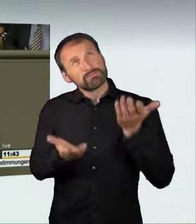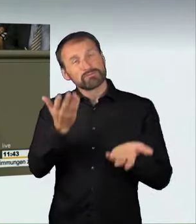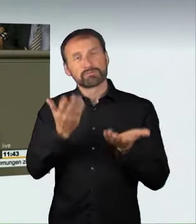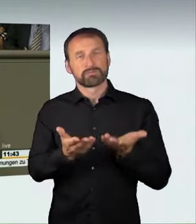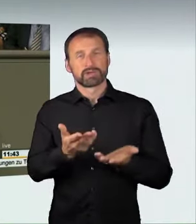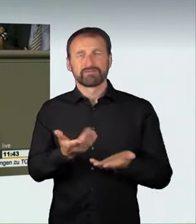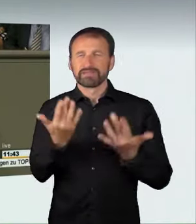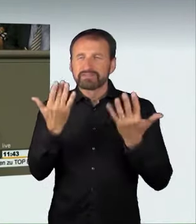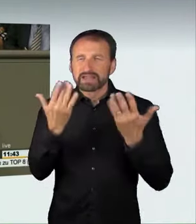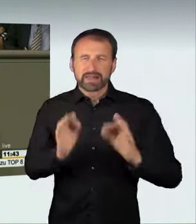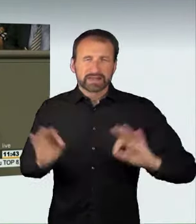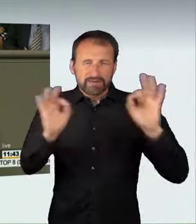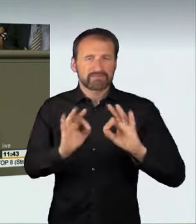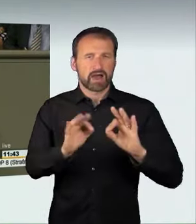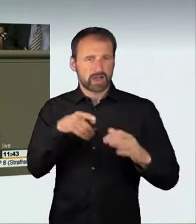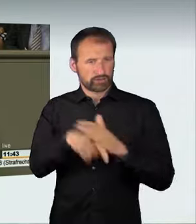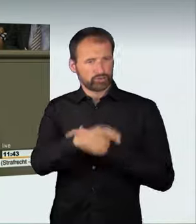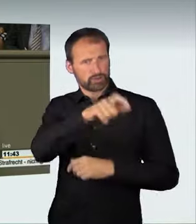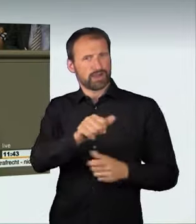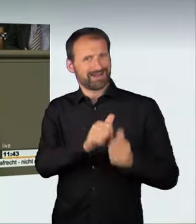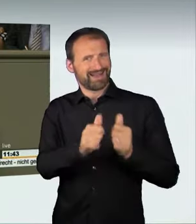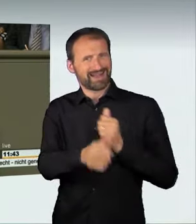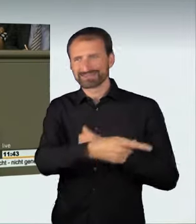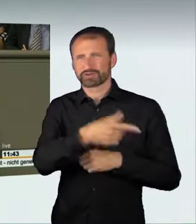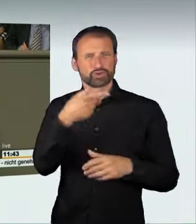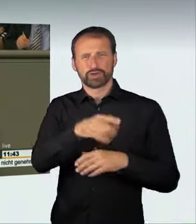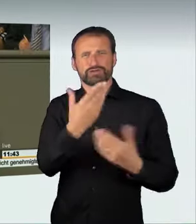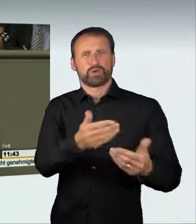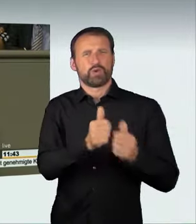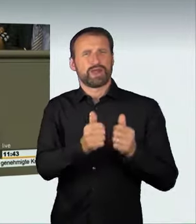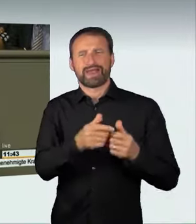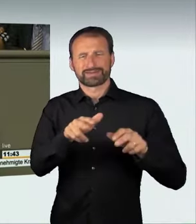Deswegen ist es richtig, dass wir jetzt den Schritt gehen,